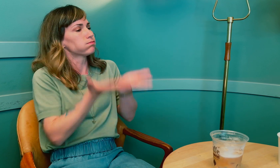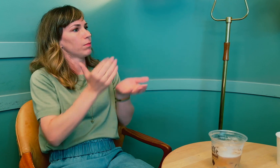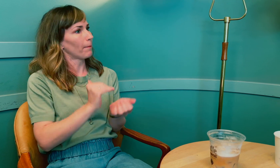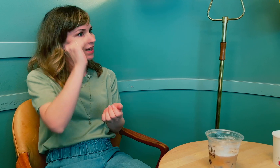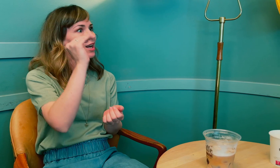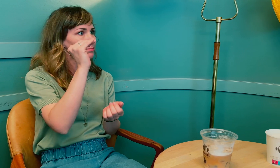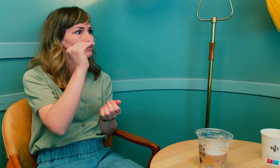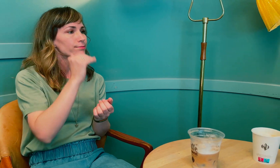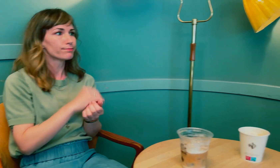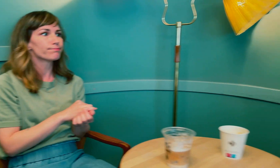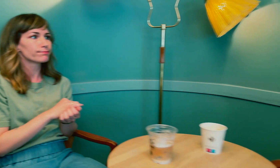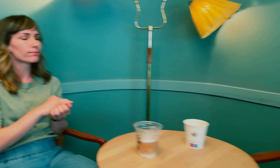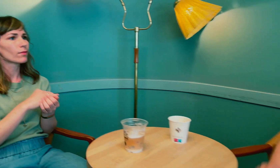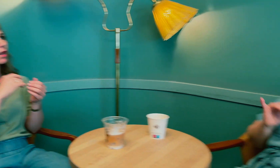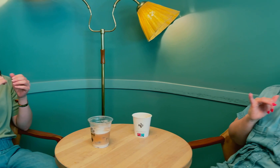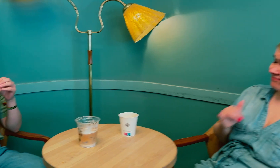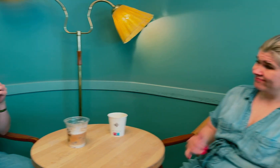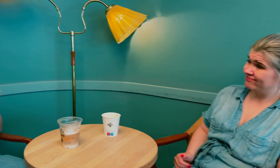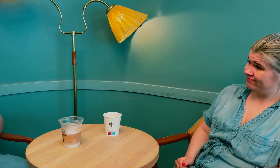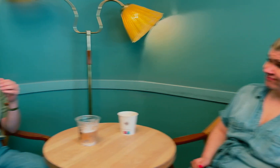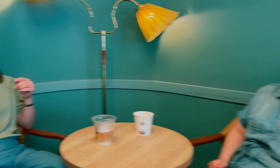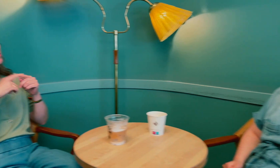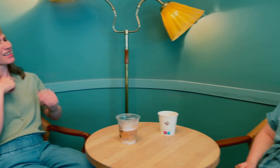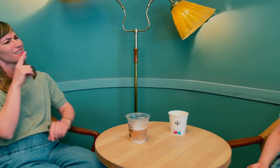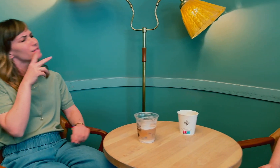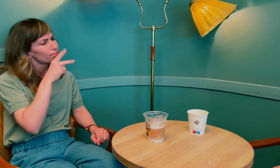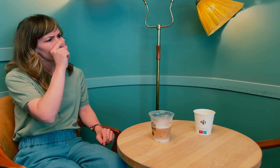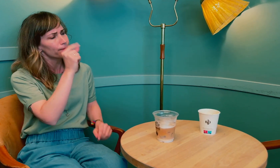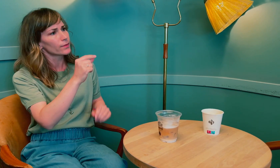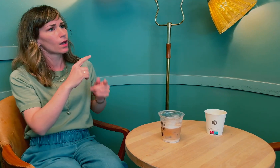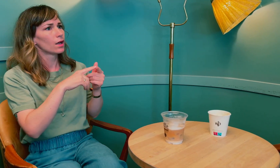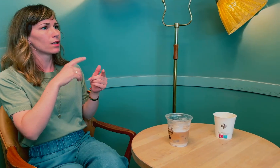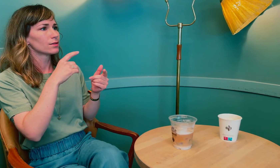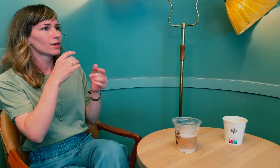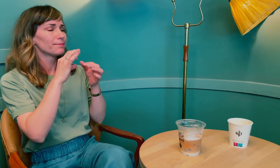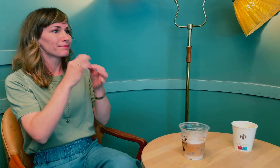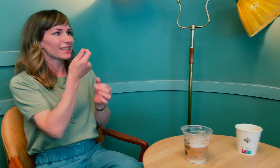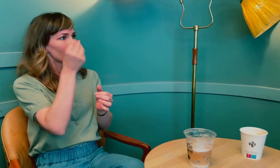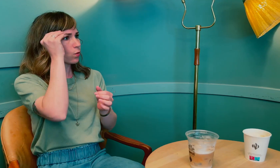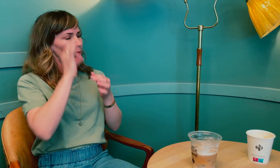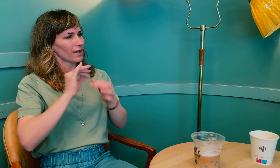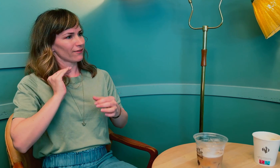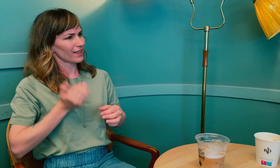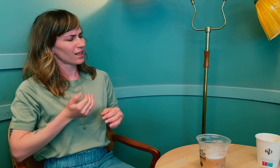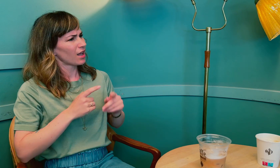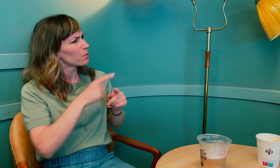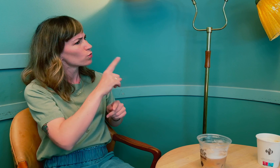Det må løftes opp mer. Men jeg lurer på det med lite kunnskap om kvinner ...